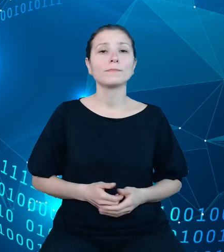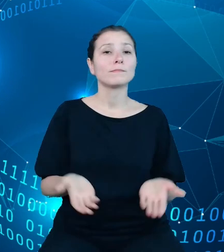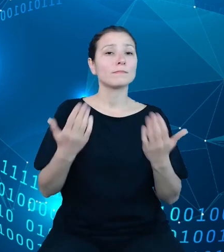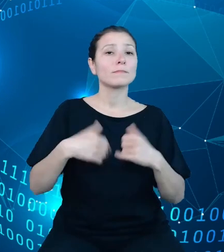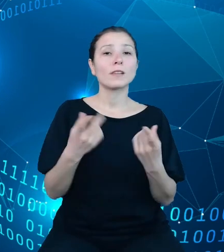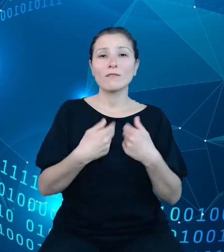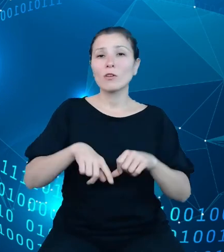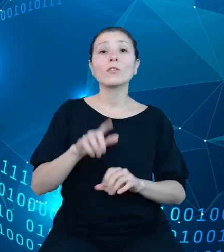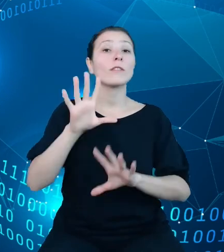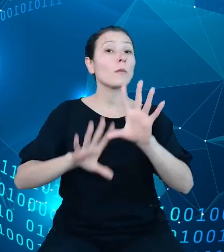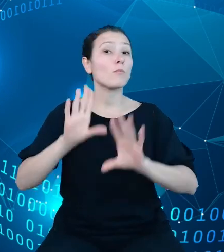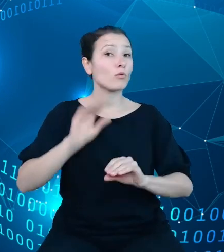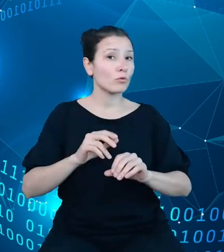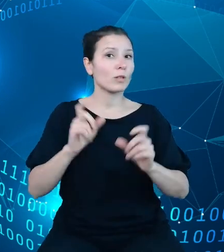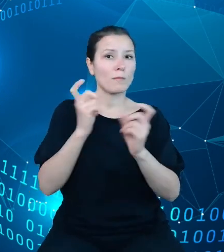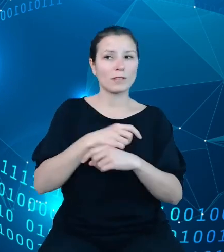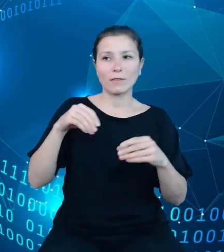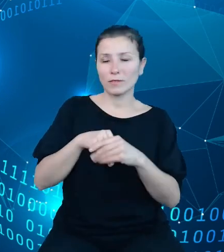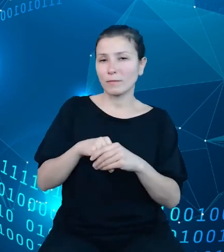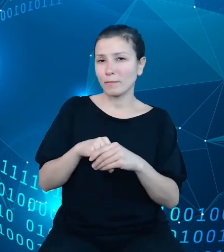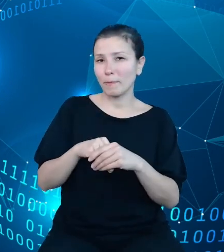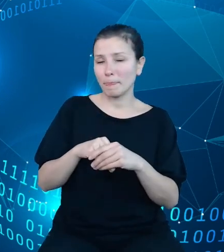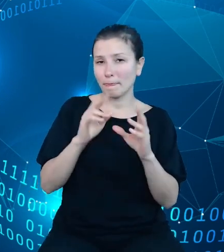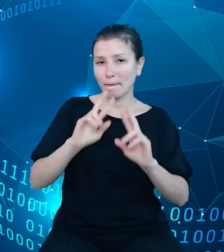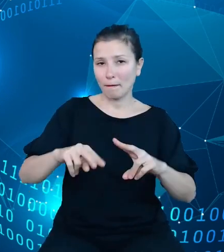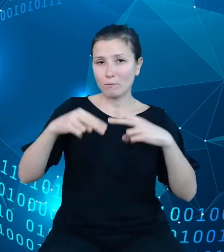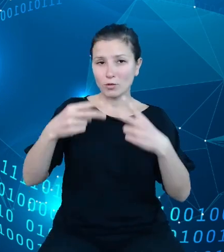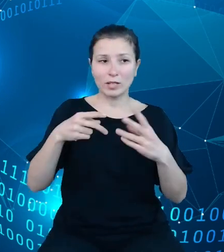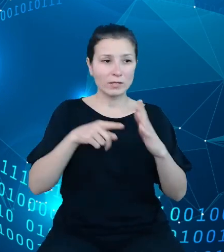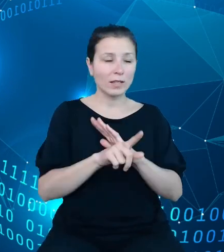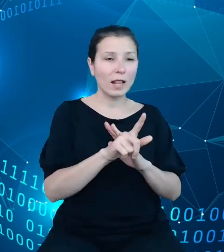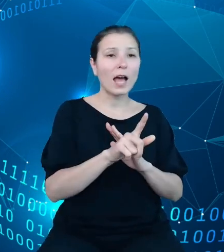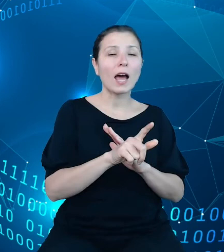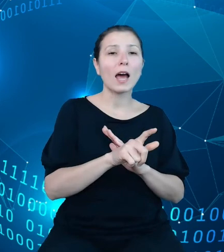obejmującego przekazywanie dysponentom środków na wydatki, zarządzanie